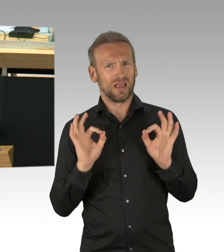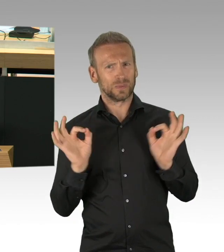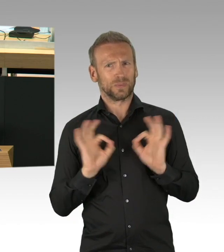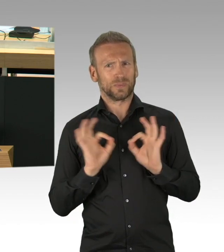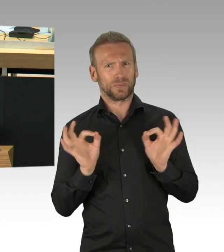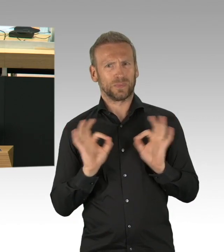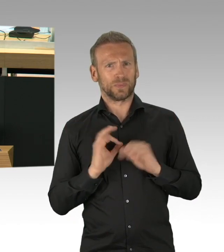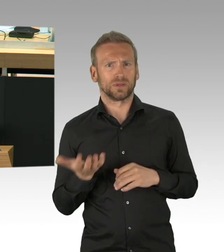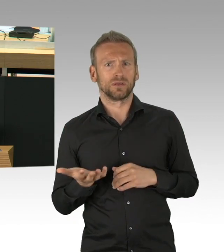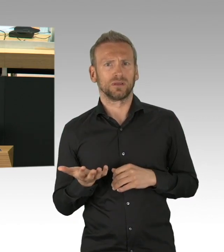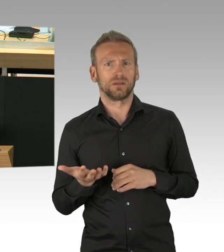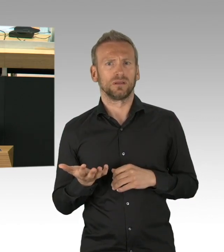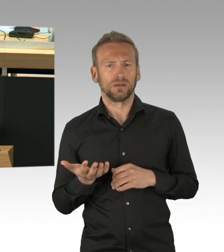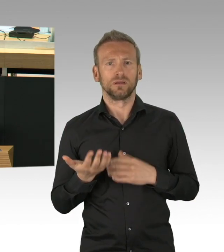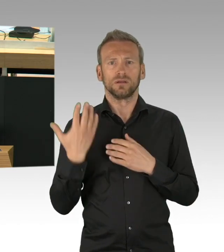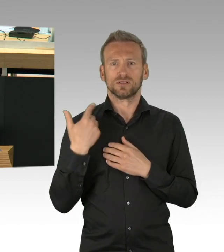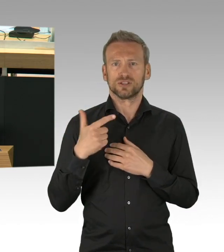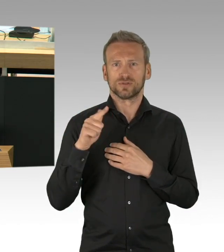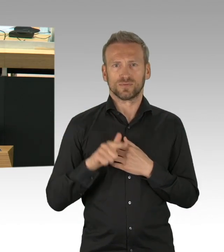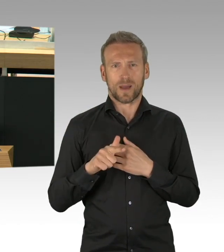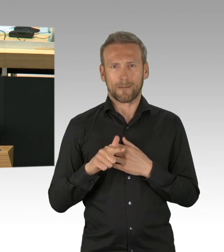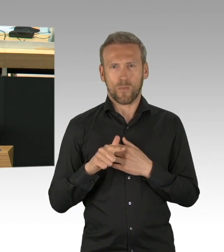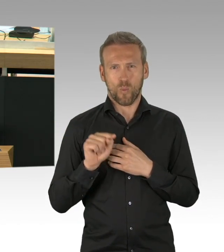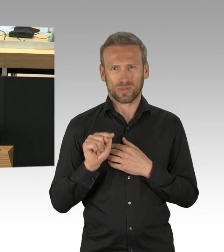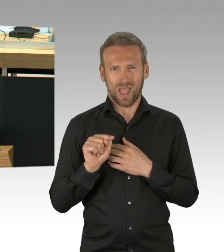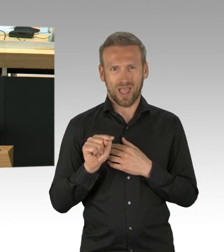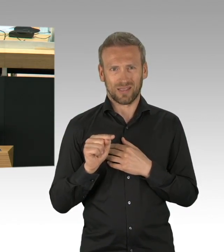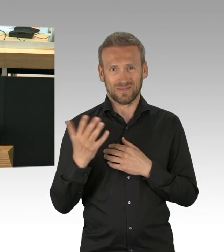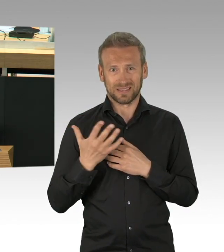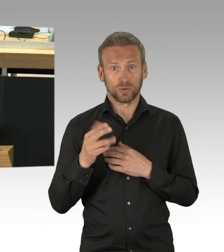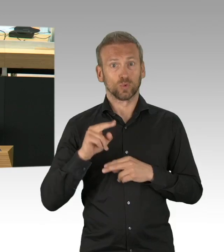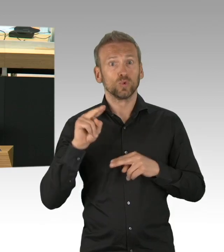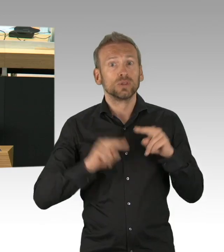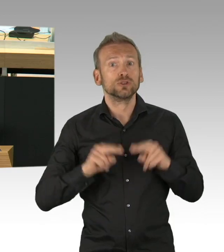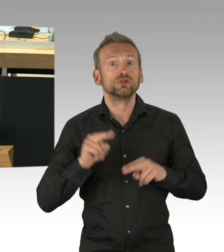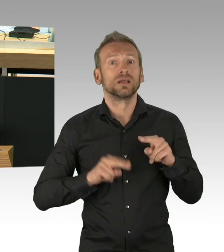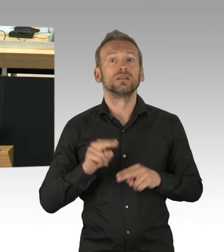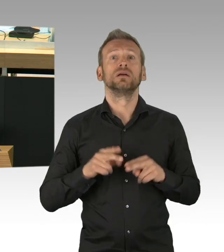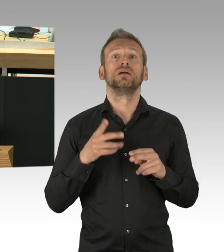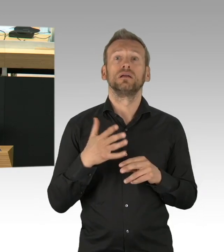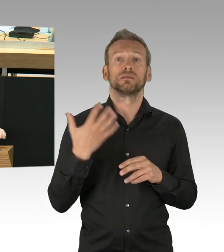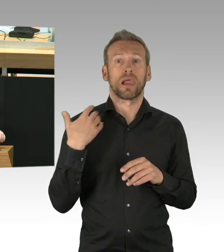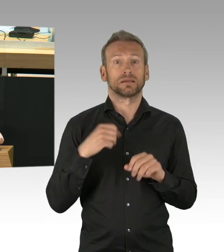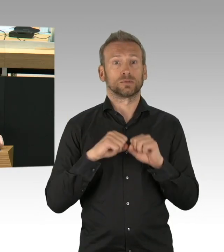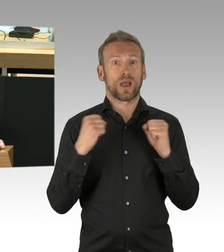wie man das Geld verdienen kann oder ob man in einem Monat noch die Miete bezahlen kann, führt zu Ängsten, Panikattacken und Depressionen.